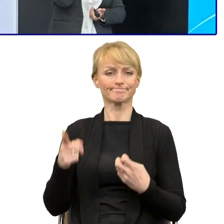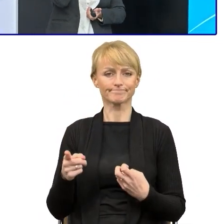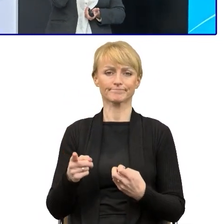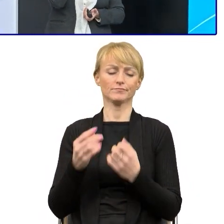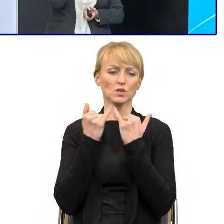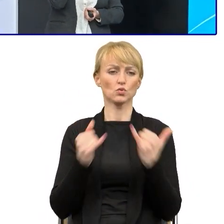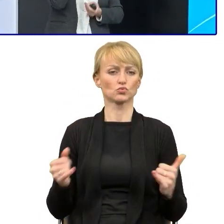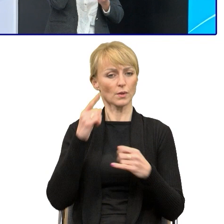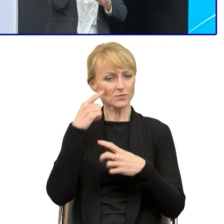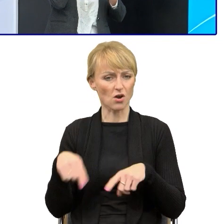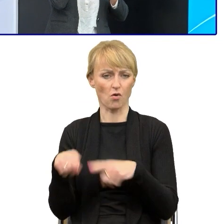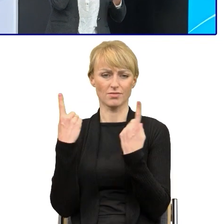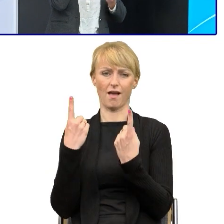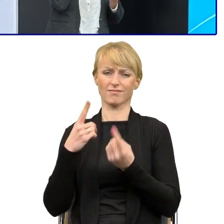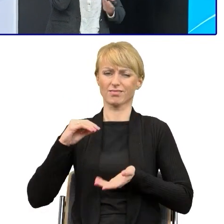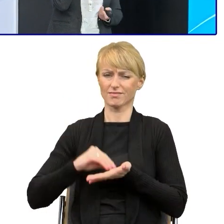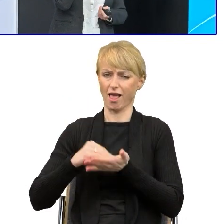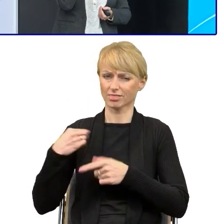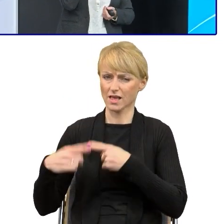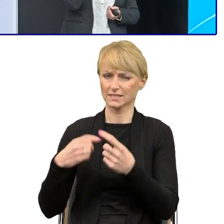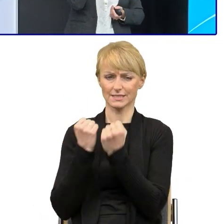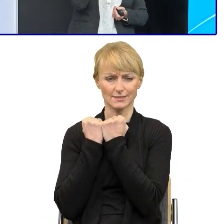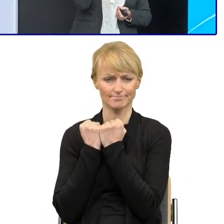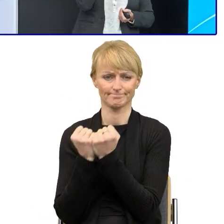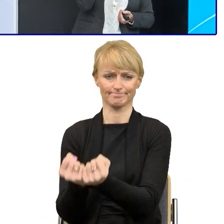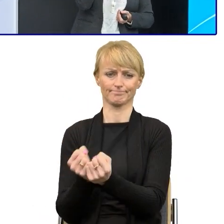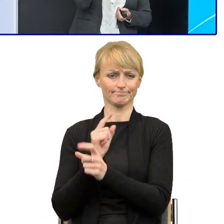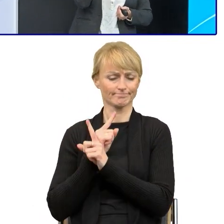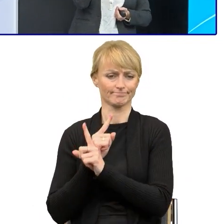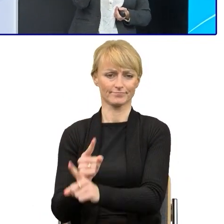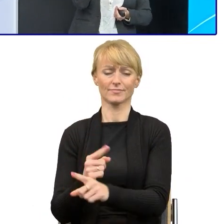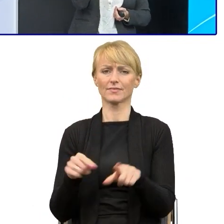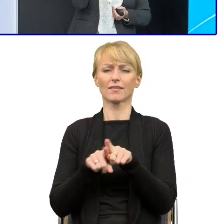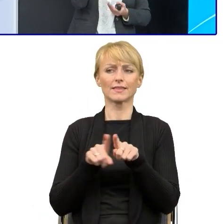Niechęć do zmian. Niestety urzędnicy nie wszyscy jeszcze chcą zmieniać te pisma.